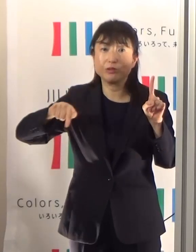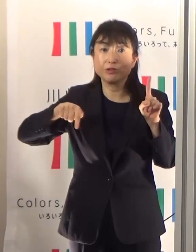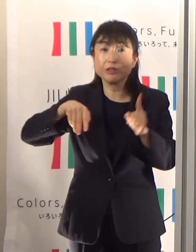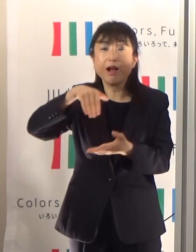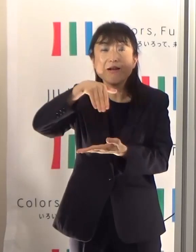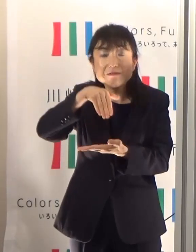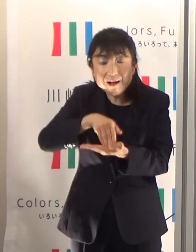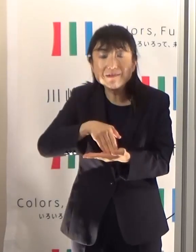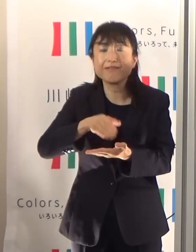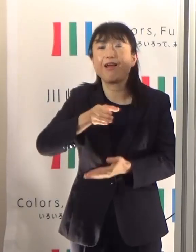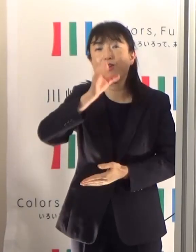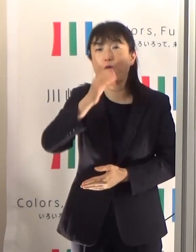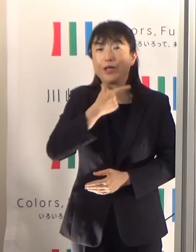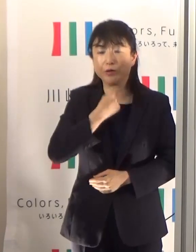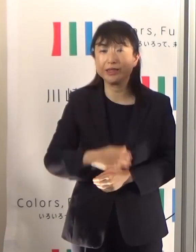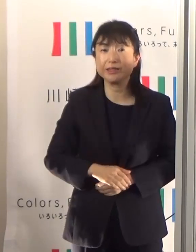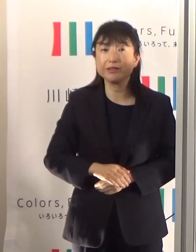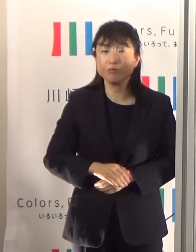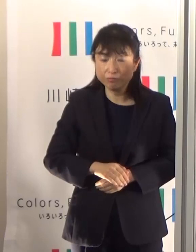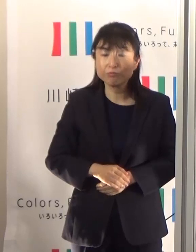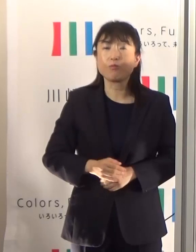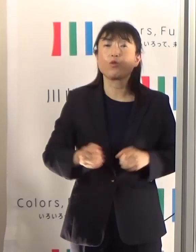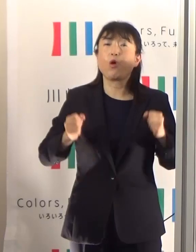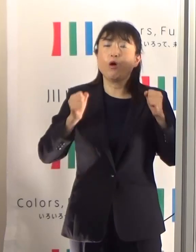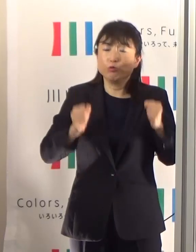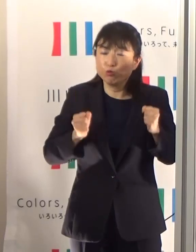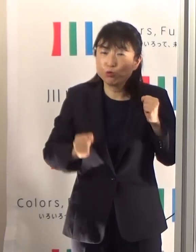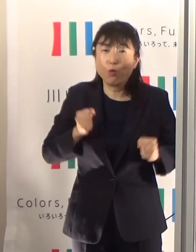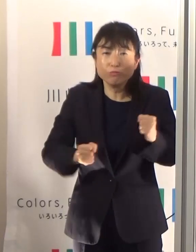是非運動量が多い方はもっともっととっていただくということが必要になります